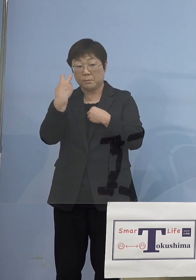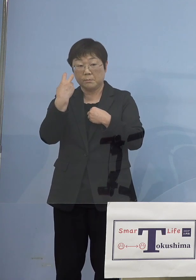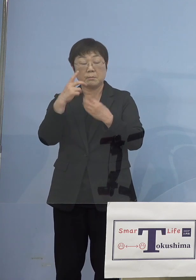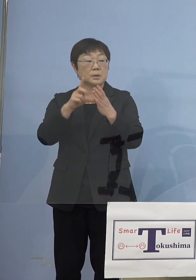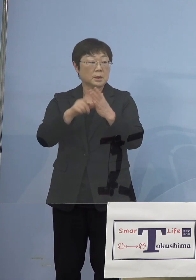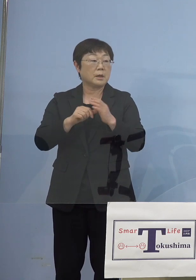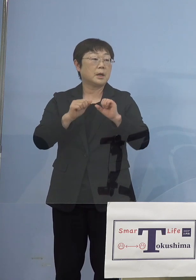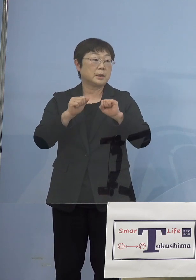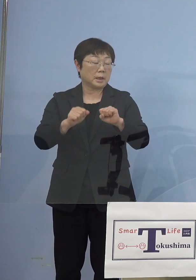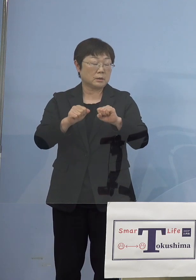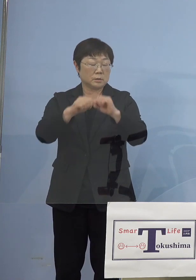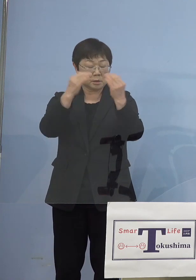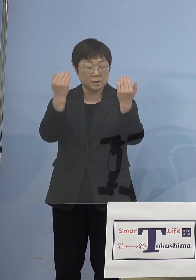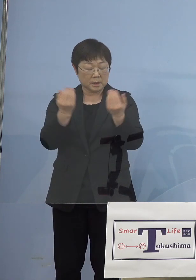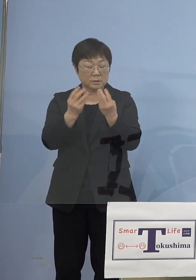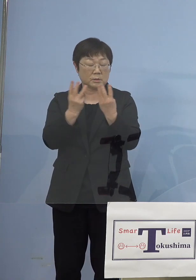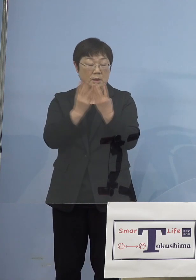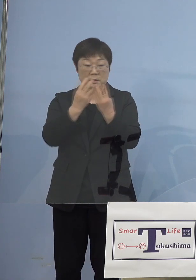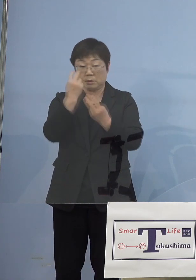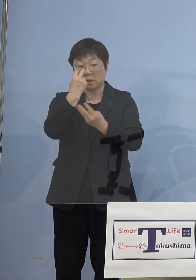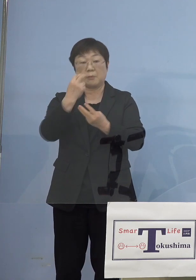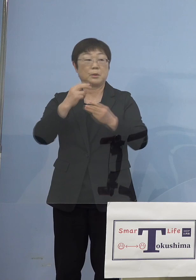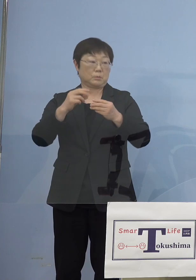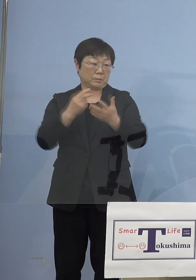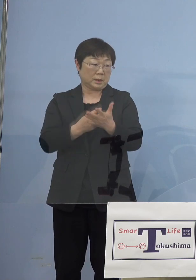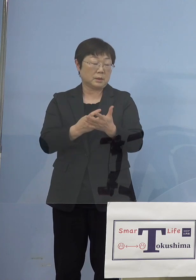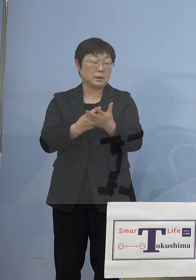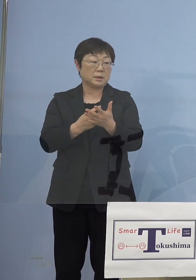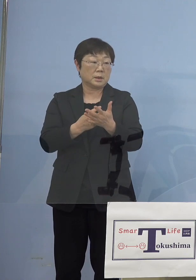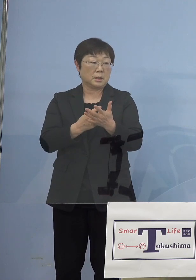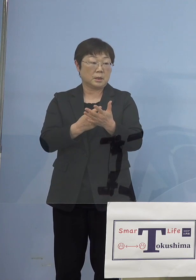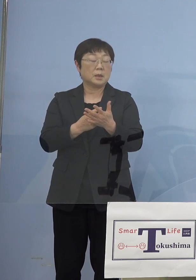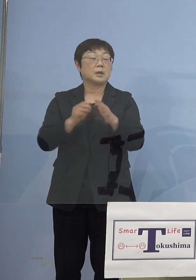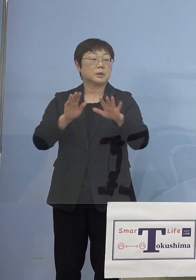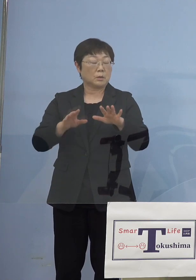全数調査やるという話なんですが 今日尾身座長さんの方から